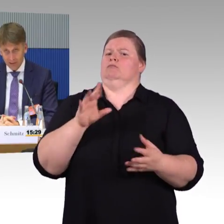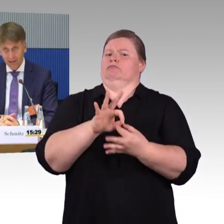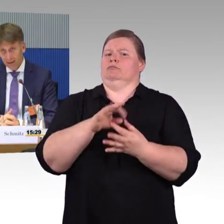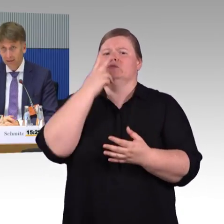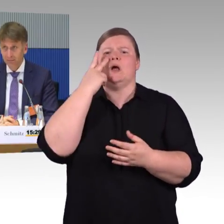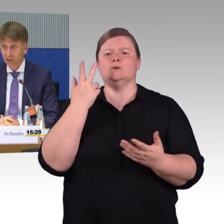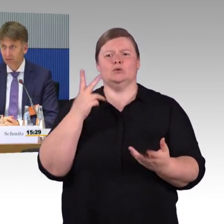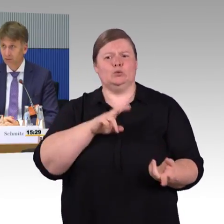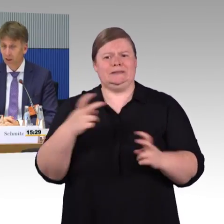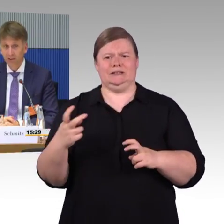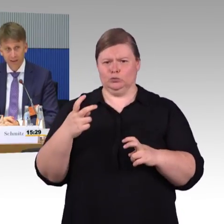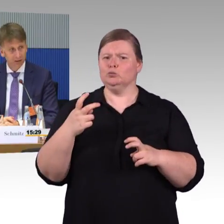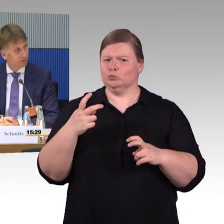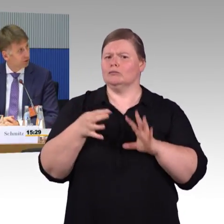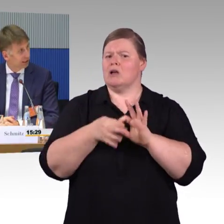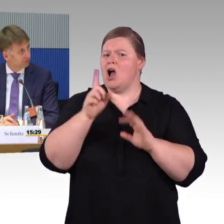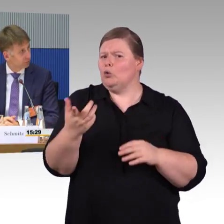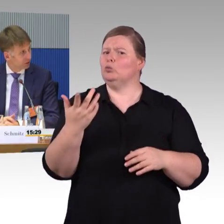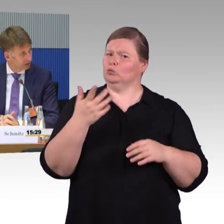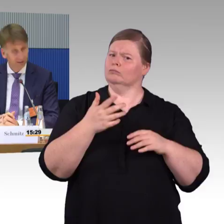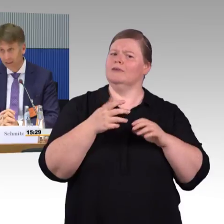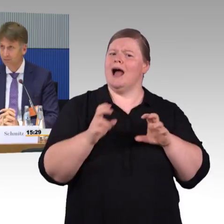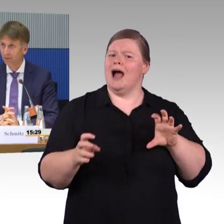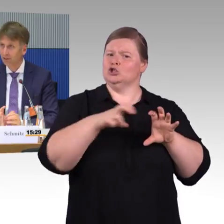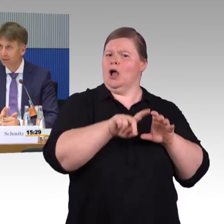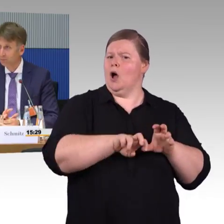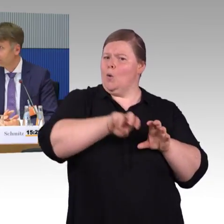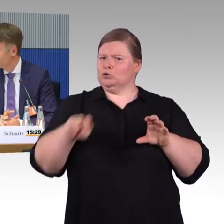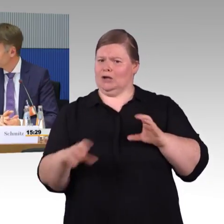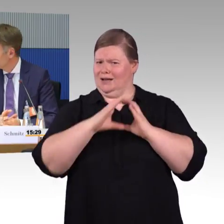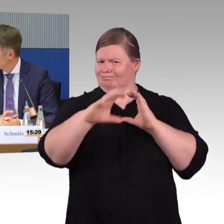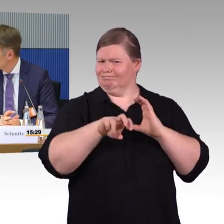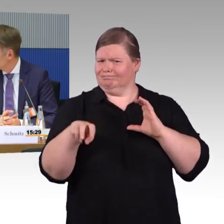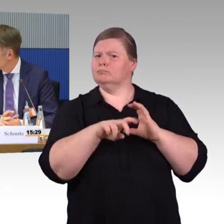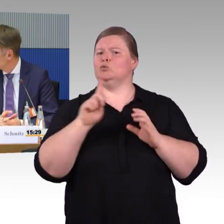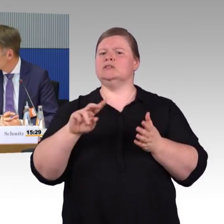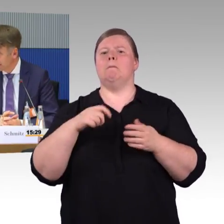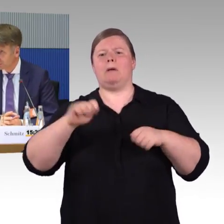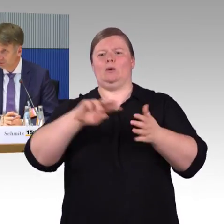Das sag ich mal, ja, das betrifft uns glaube ich alle. Wir würden alle froh sein, wenn die Tarife im Nahverkehr einfacher wären